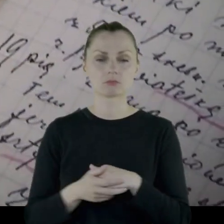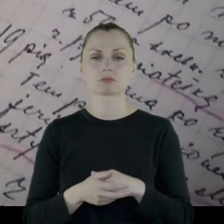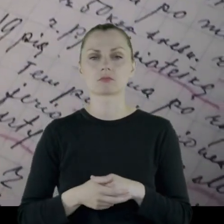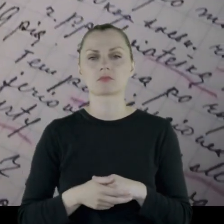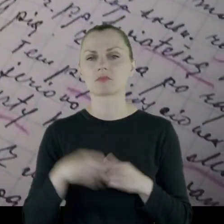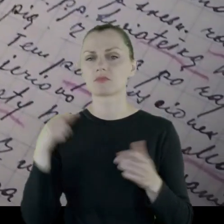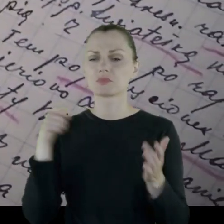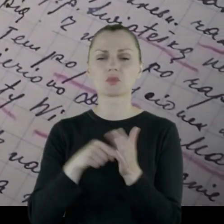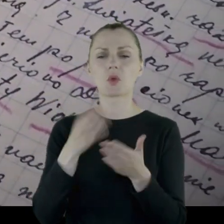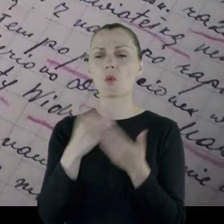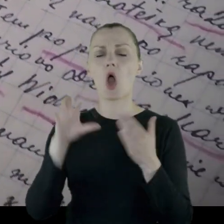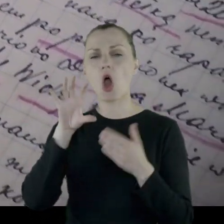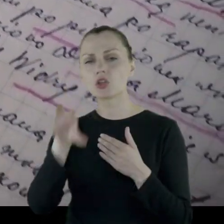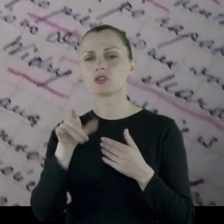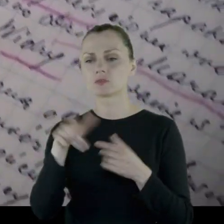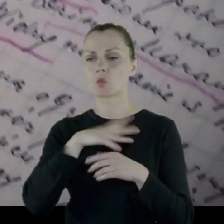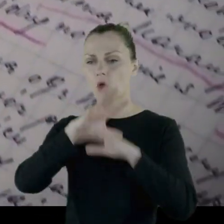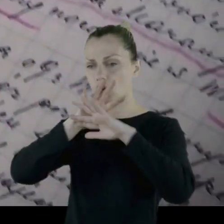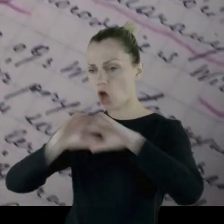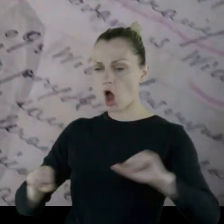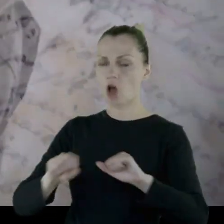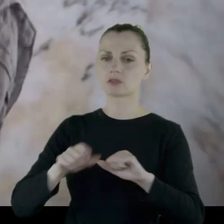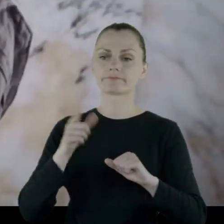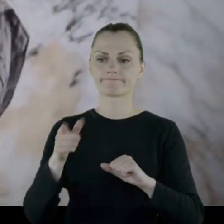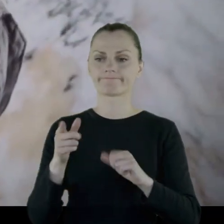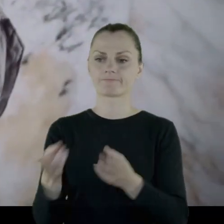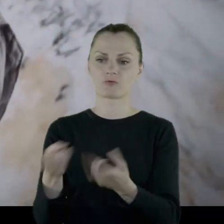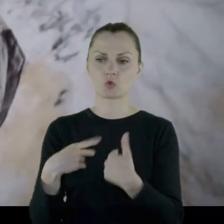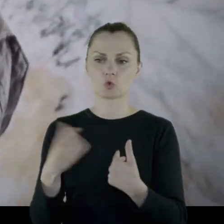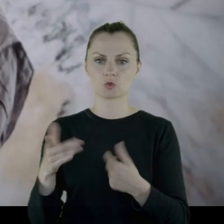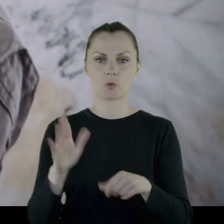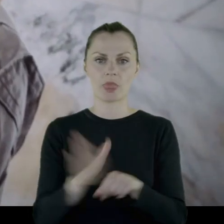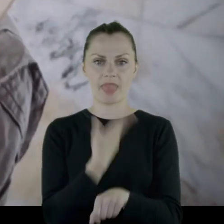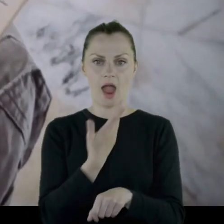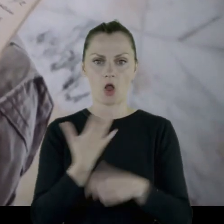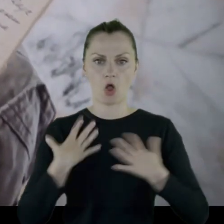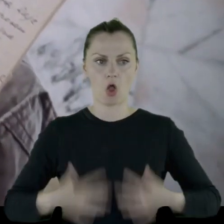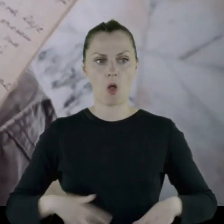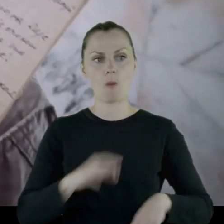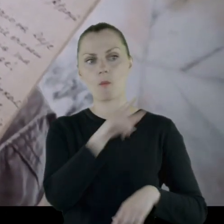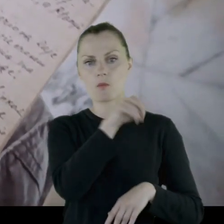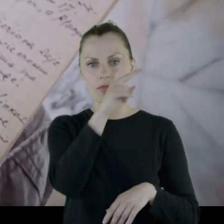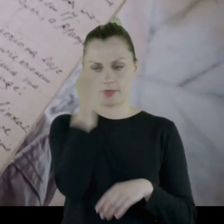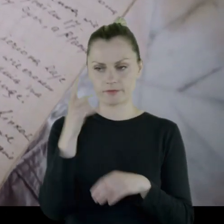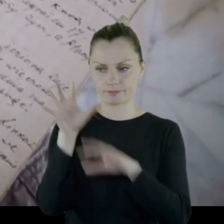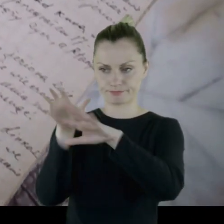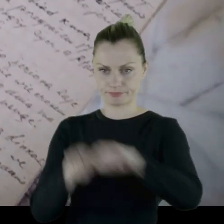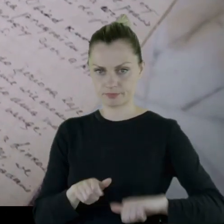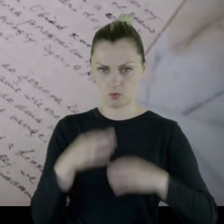że któryś z pododdziałów został rozebrany i wrócił nago do miejsca zamieszkania.